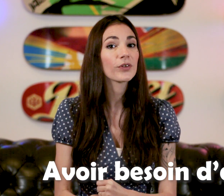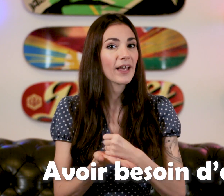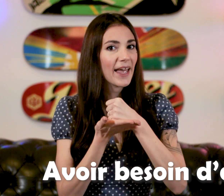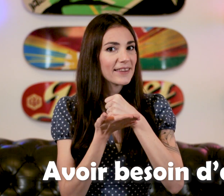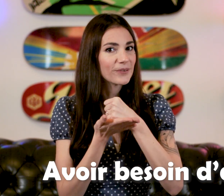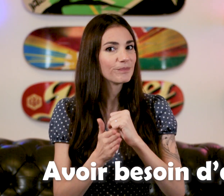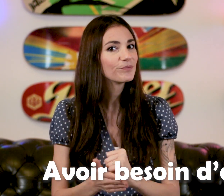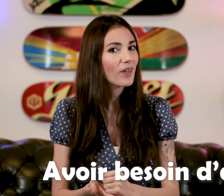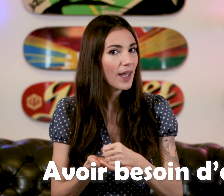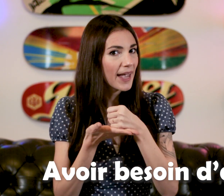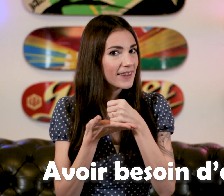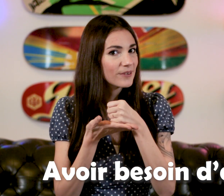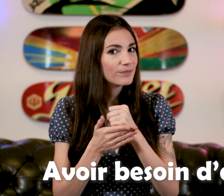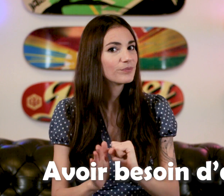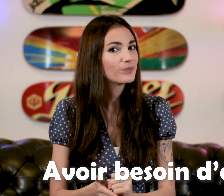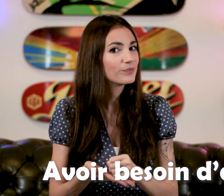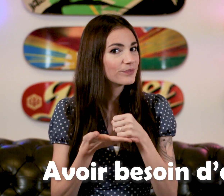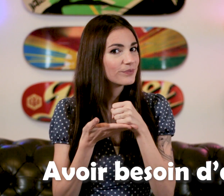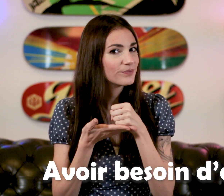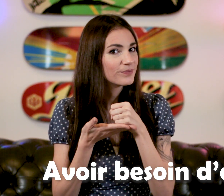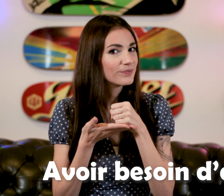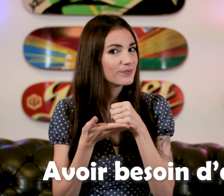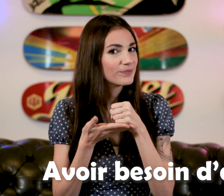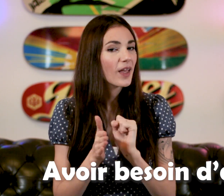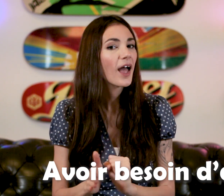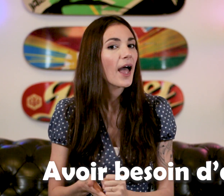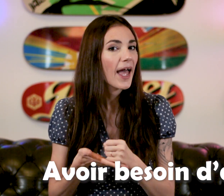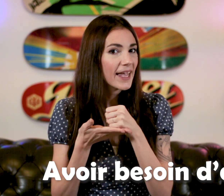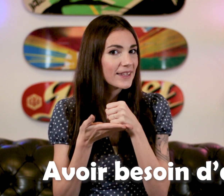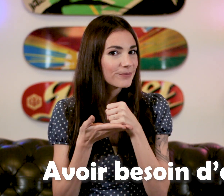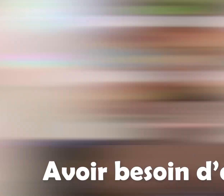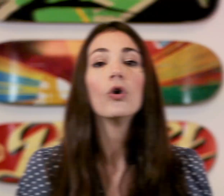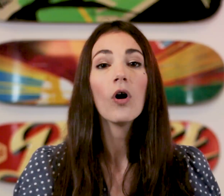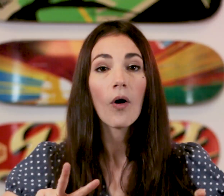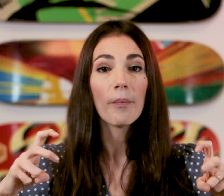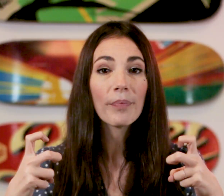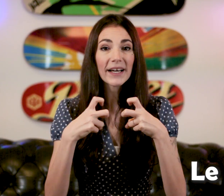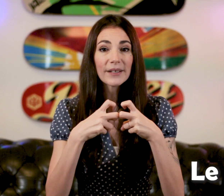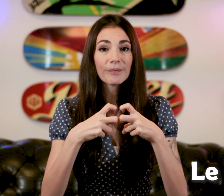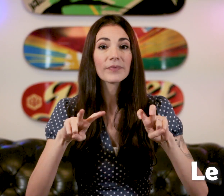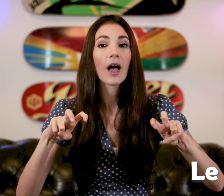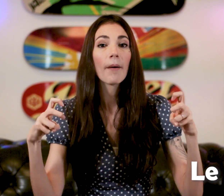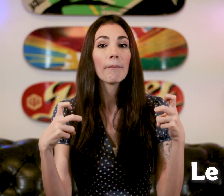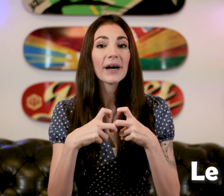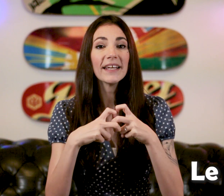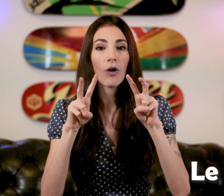"aide" le "Prix" "Prix"